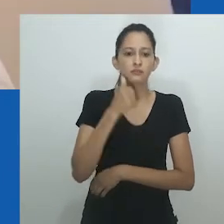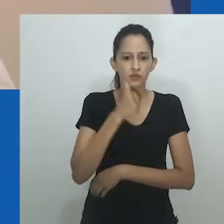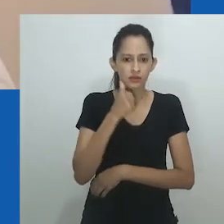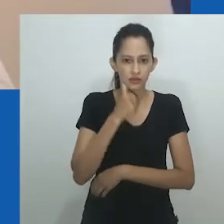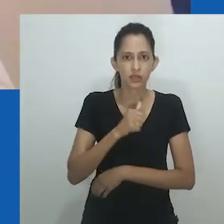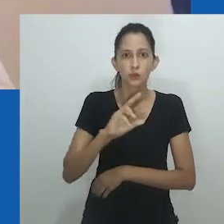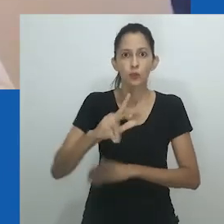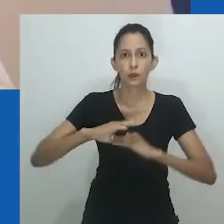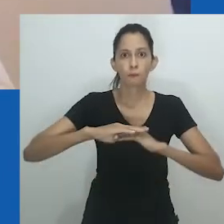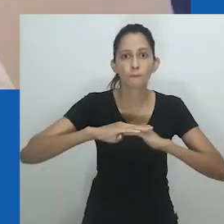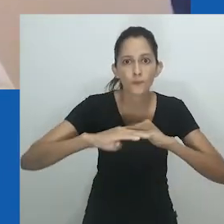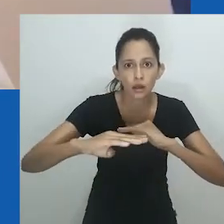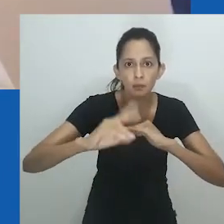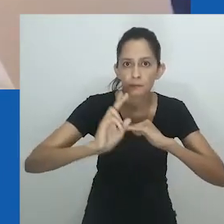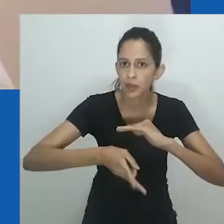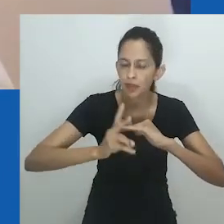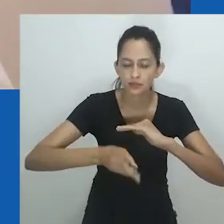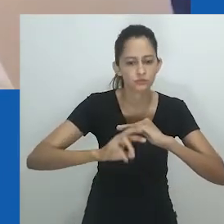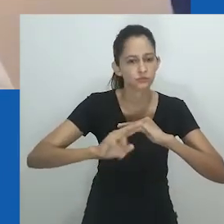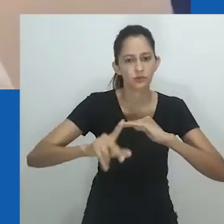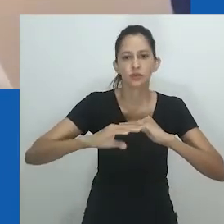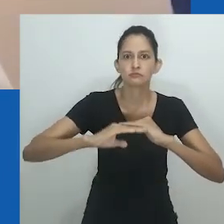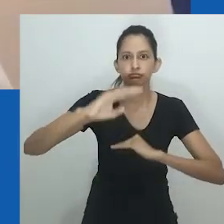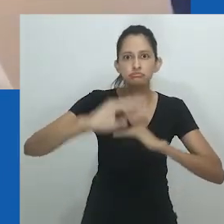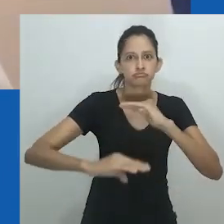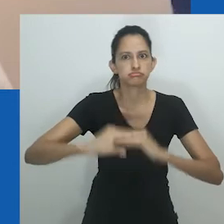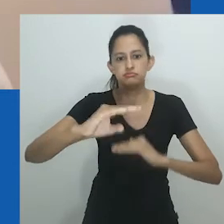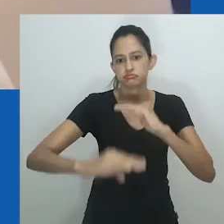Não existe uma mulher “genérica” ou uma mulher africana.